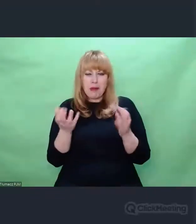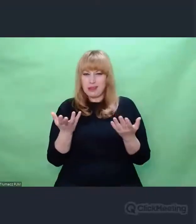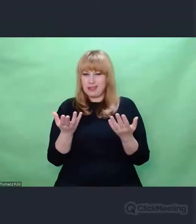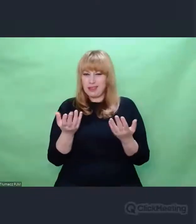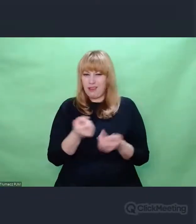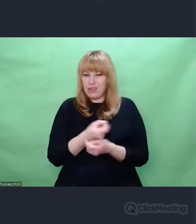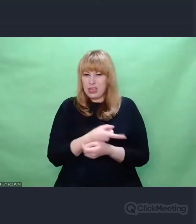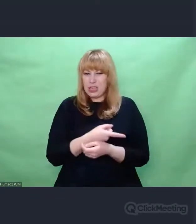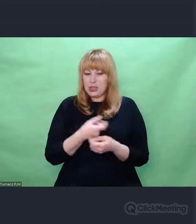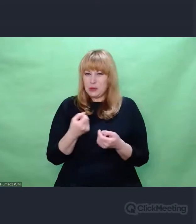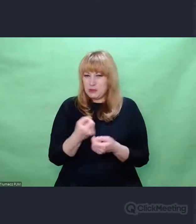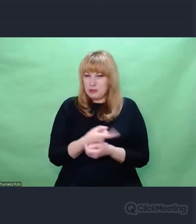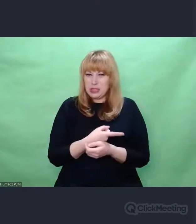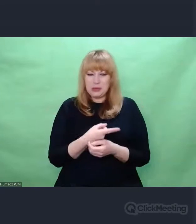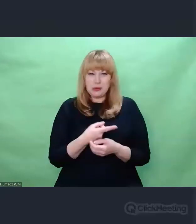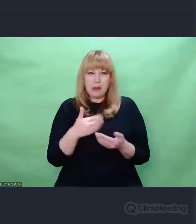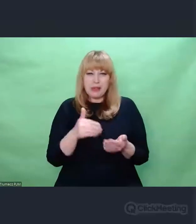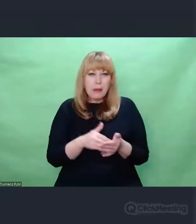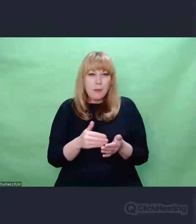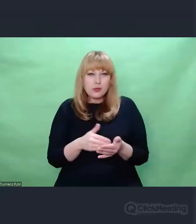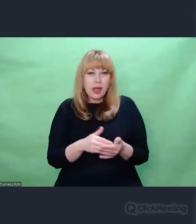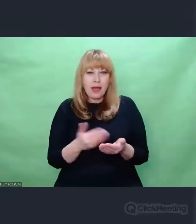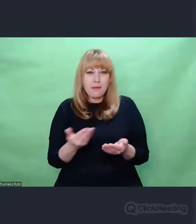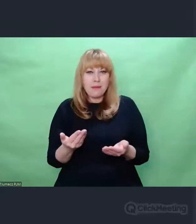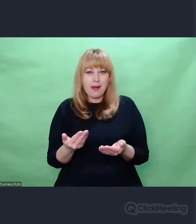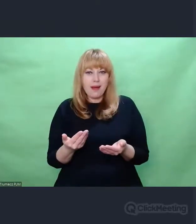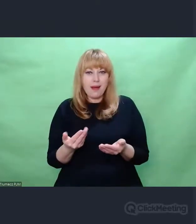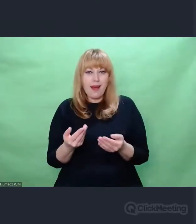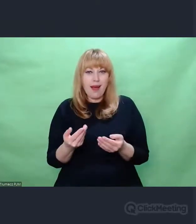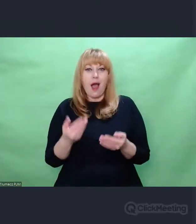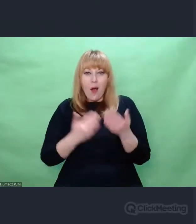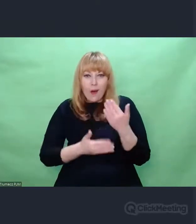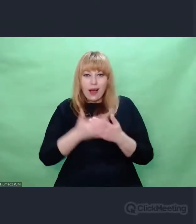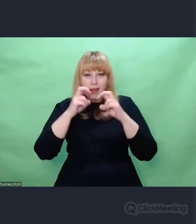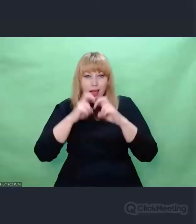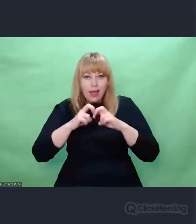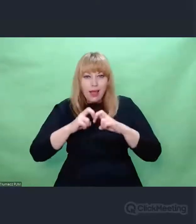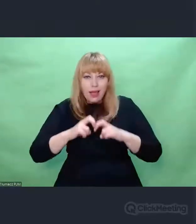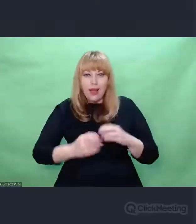Nie wiem, czy można to nazwać ekologią, ale na pewno wnikliwością.